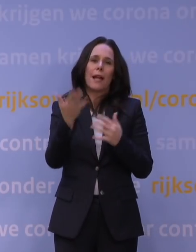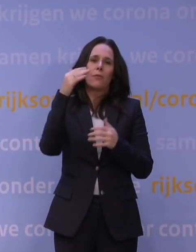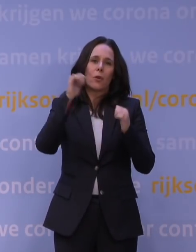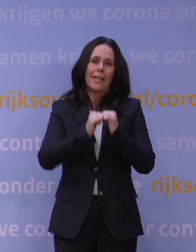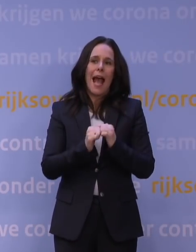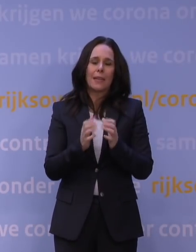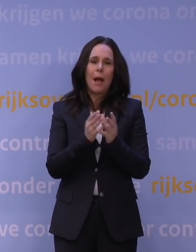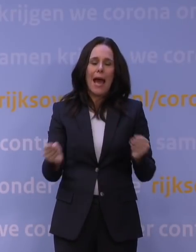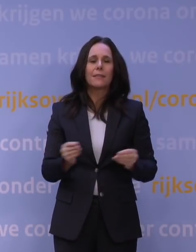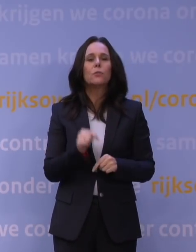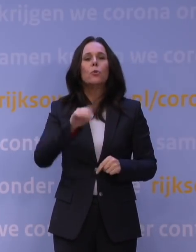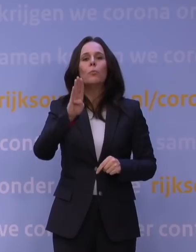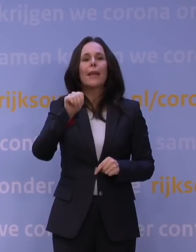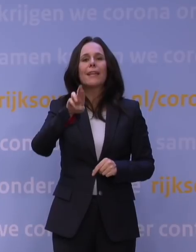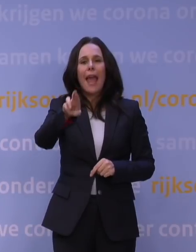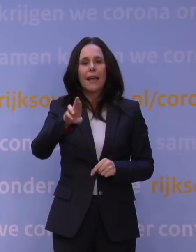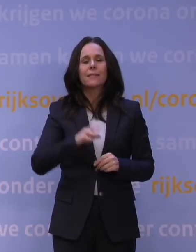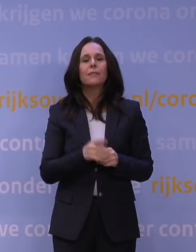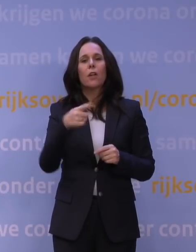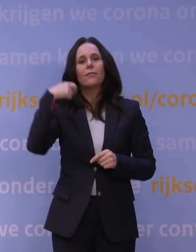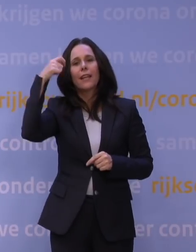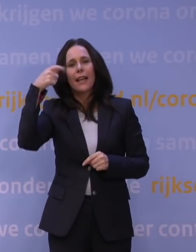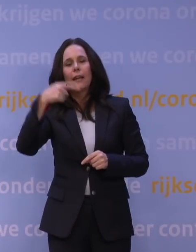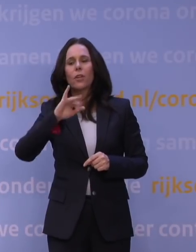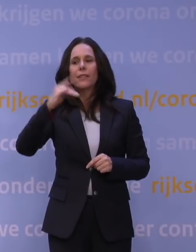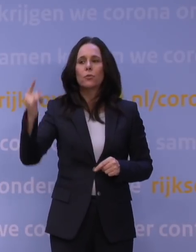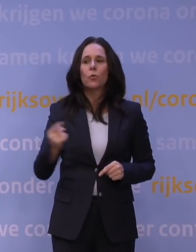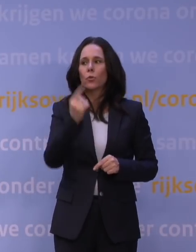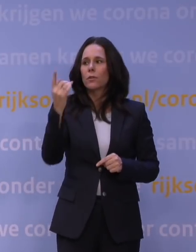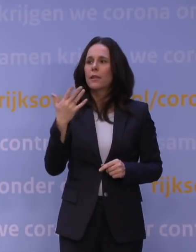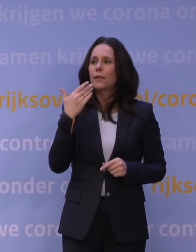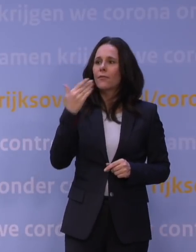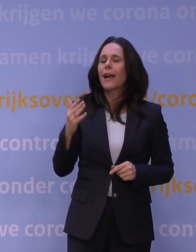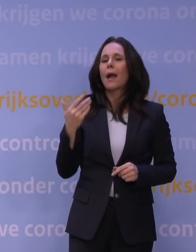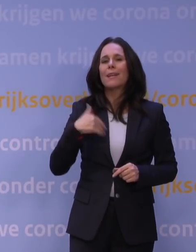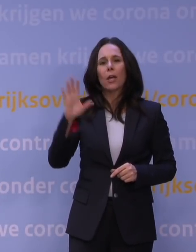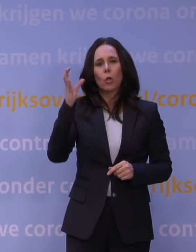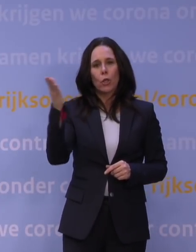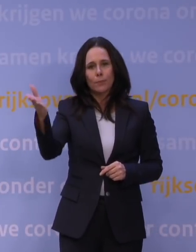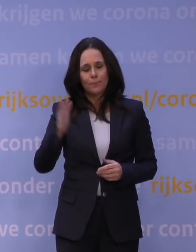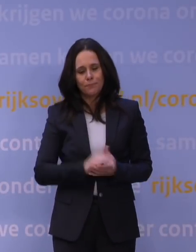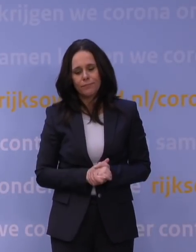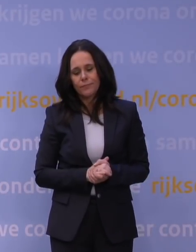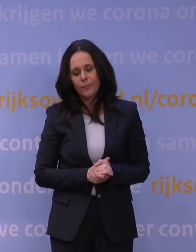BNR, aansluitend Telegraaf en dan Nieuwsuur. Ja, meneer Rutte, ik besef dat als u maatregelen neemt